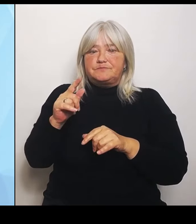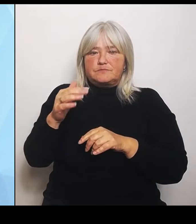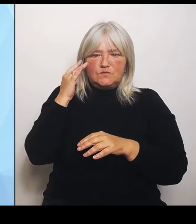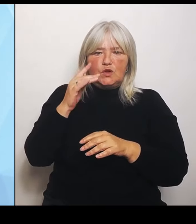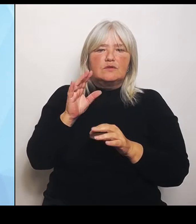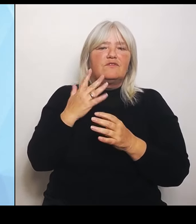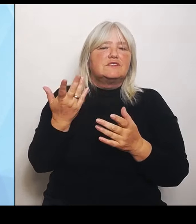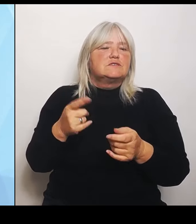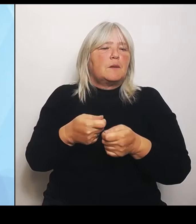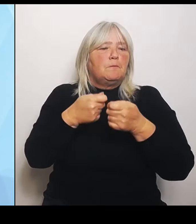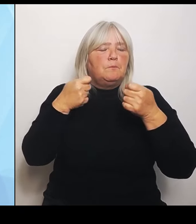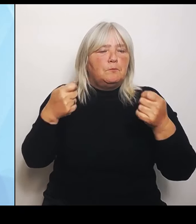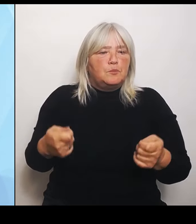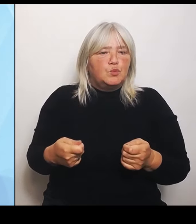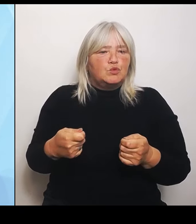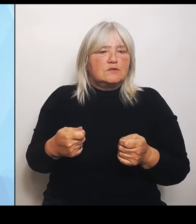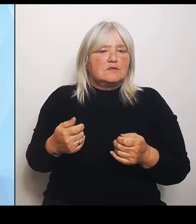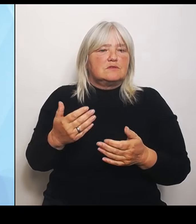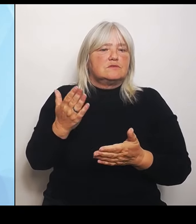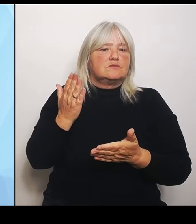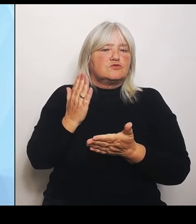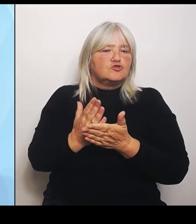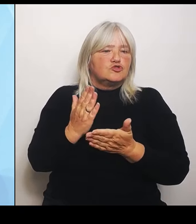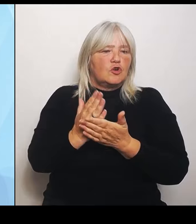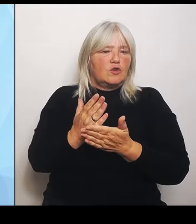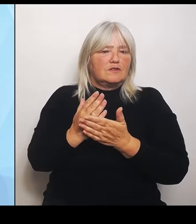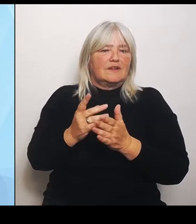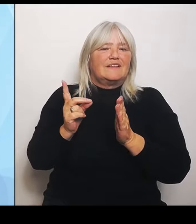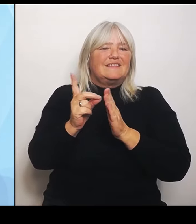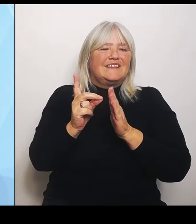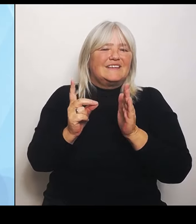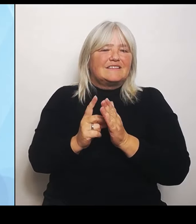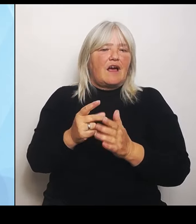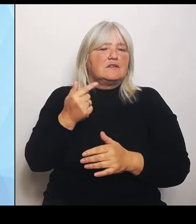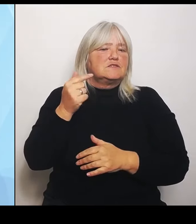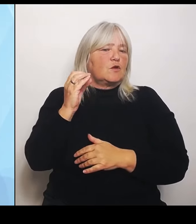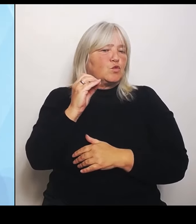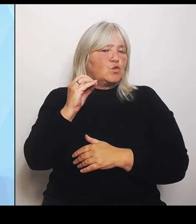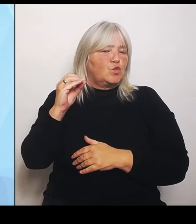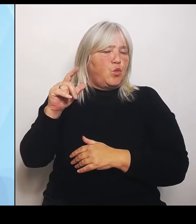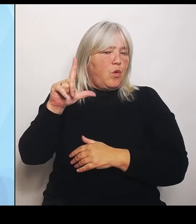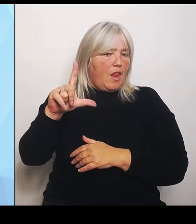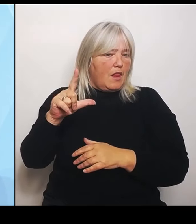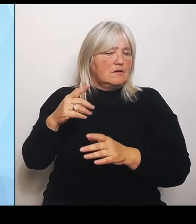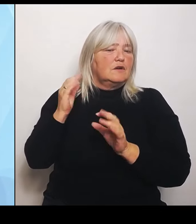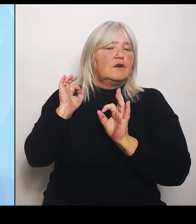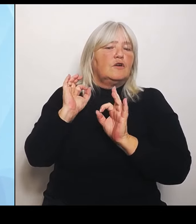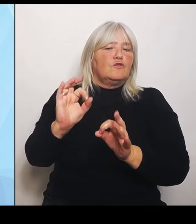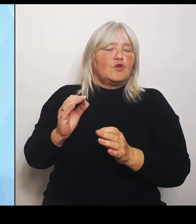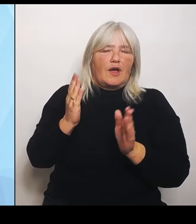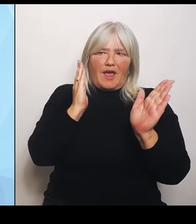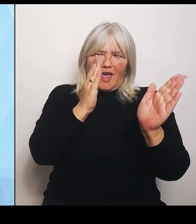digitales Tool zur Verfügung zur Einordnung der Kliniken und der Leistungen der Kliniken, soweit es daneben möglich war,